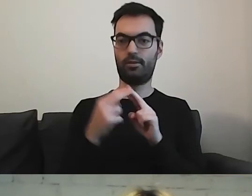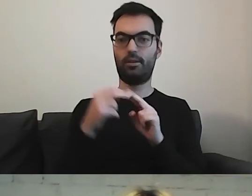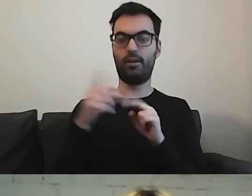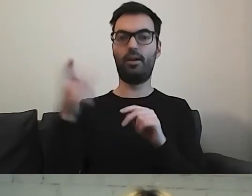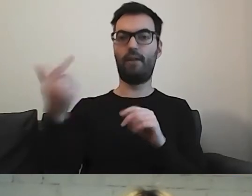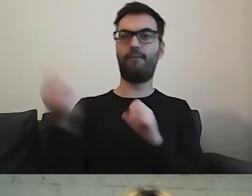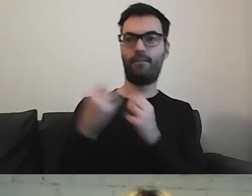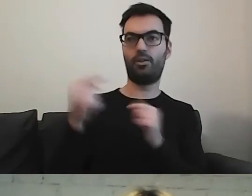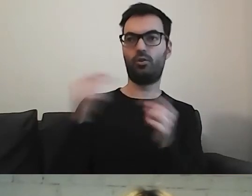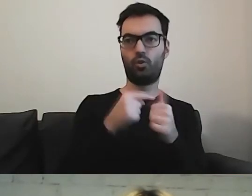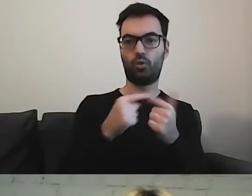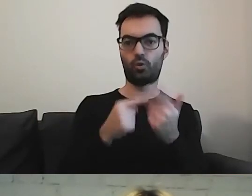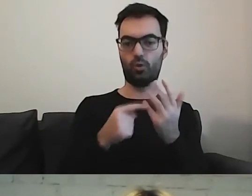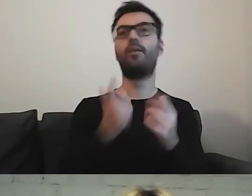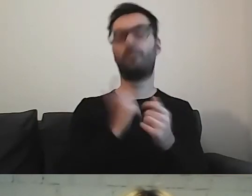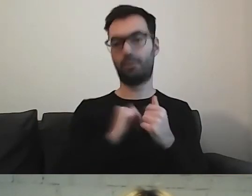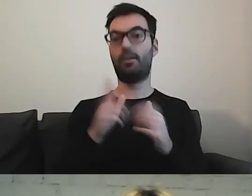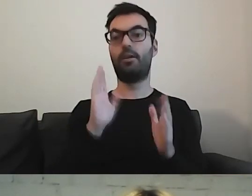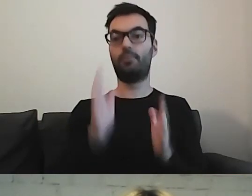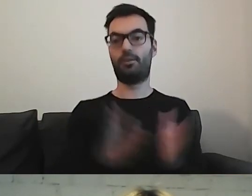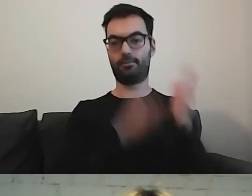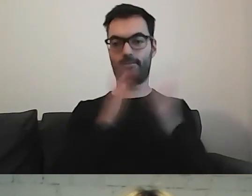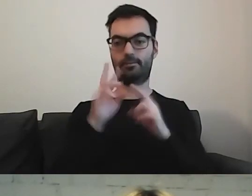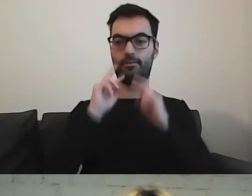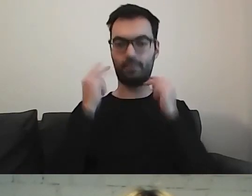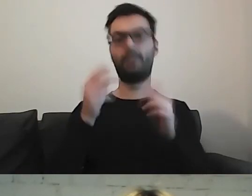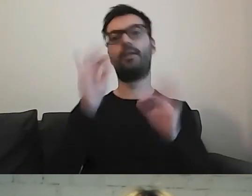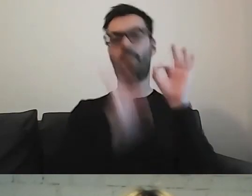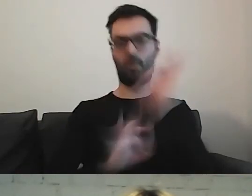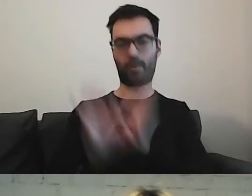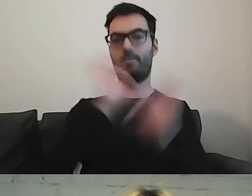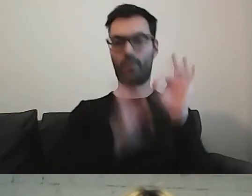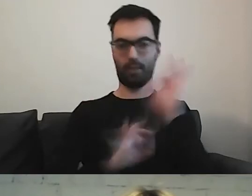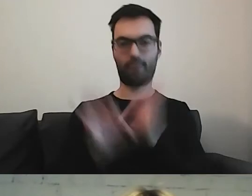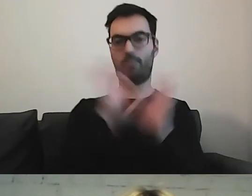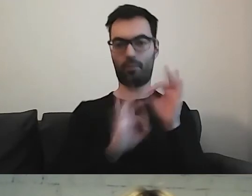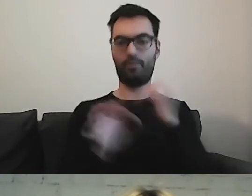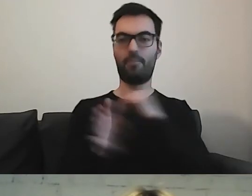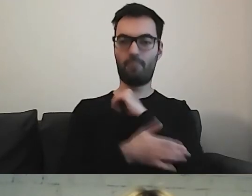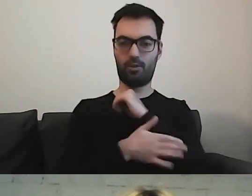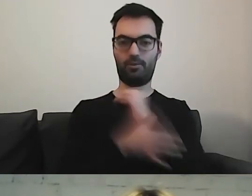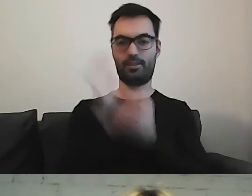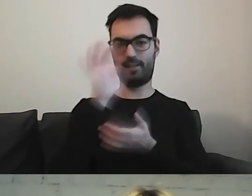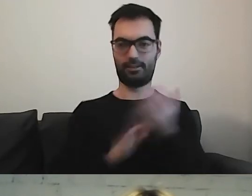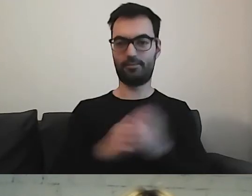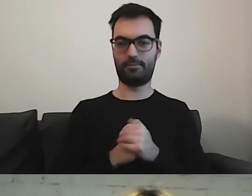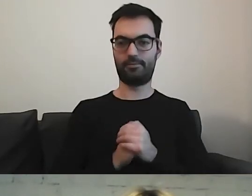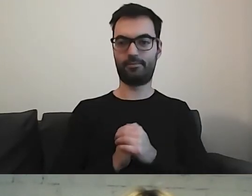I wracamy do poprawienia podstawowego tekstu, który przygotowaliśmy.